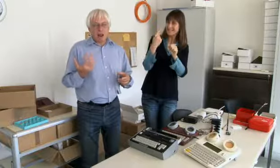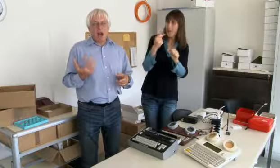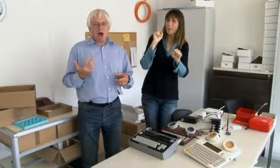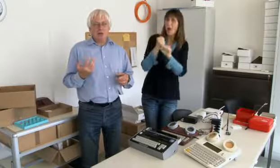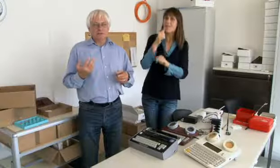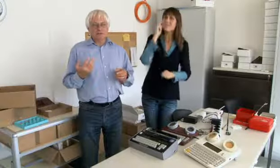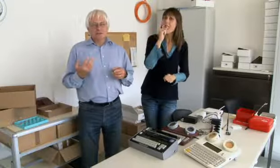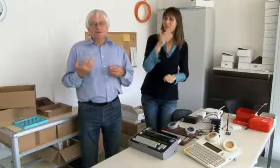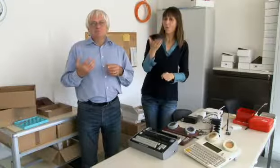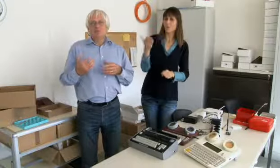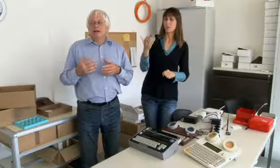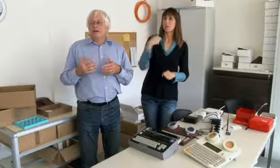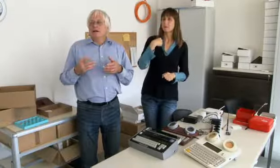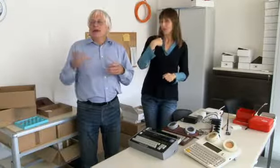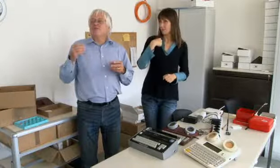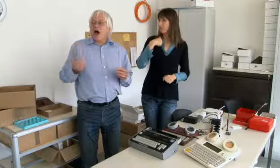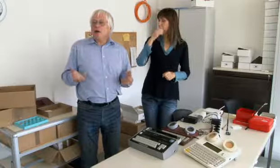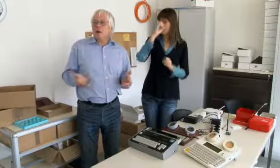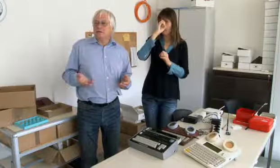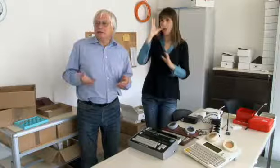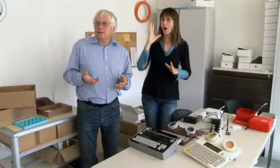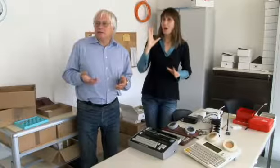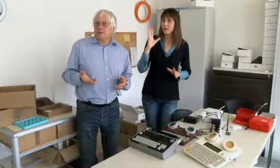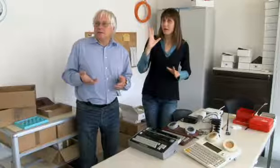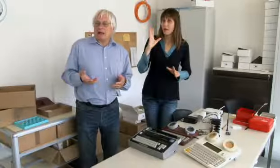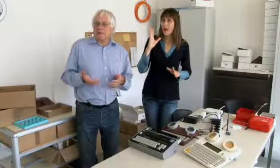wie können Gehörlose telefonieren, wurde mir klar,